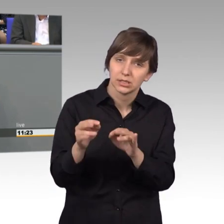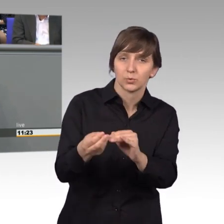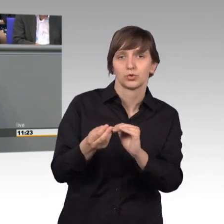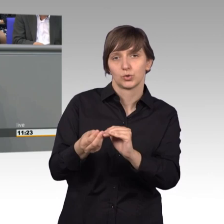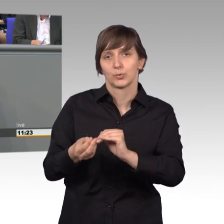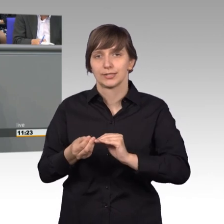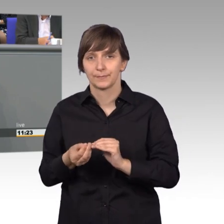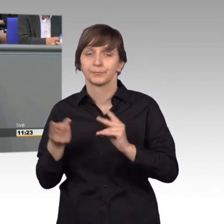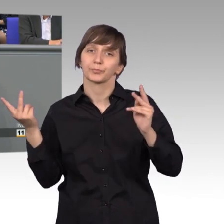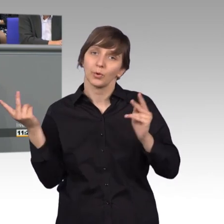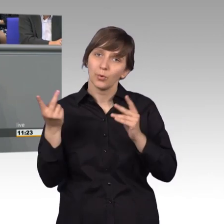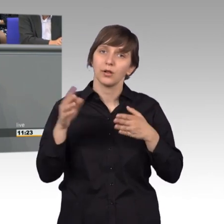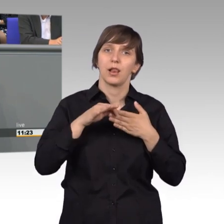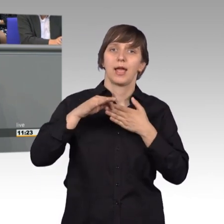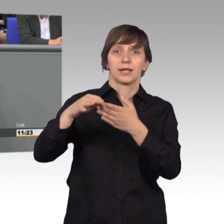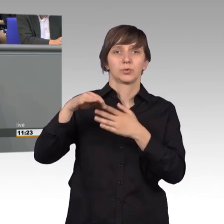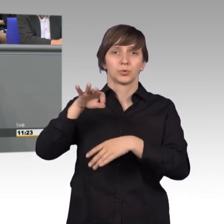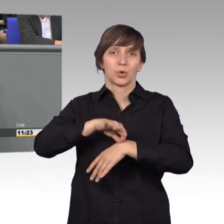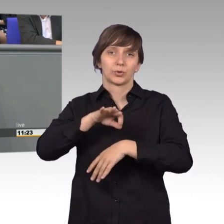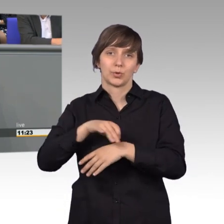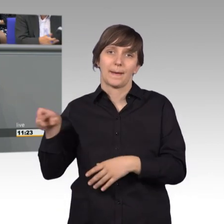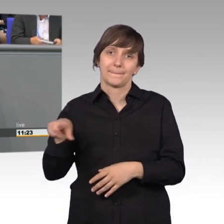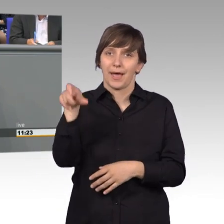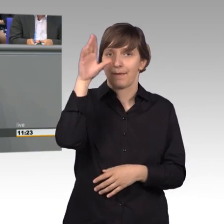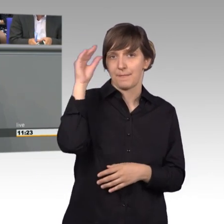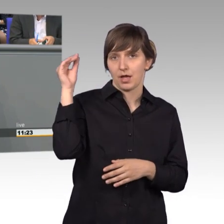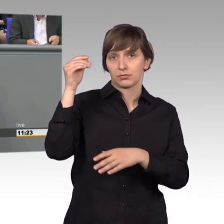Unter der Leitung von Dr. Paschmanns stehen sie uns in der Sacharbeit